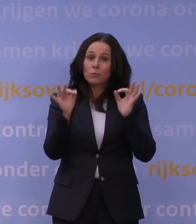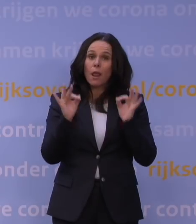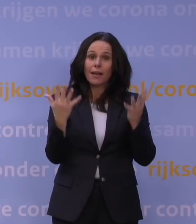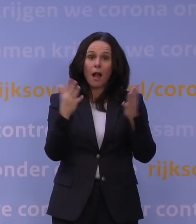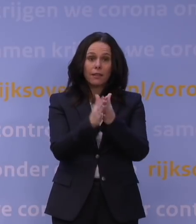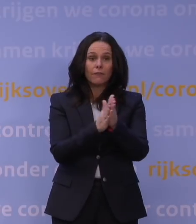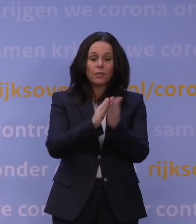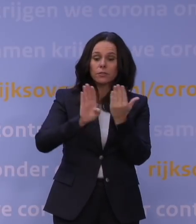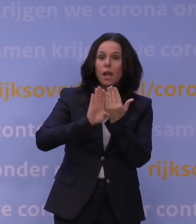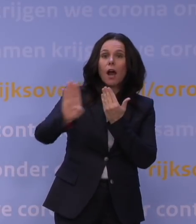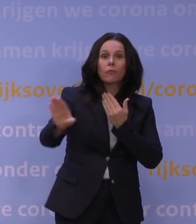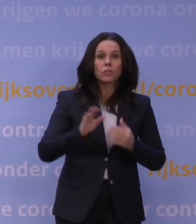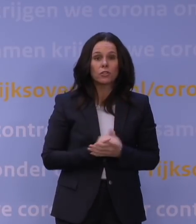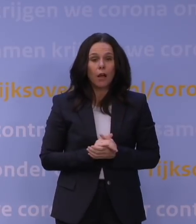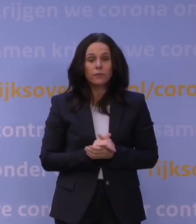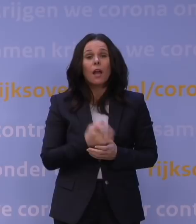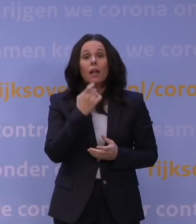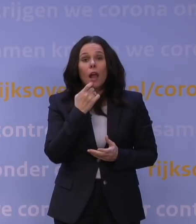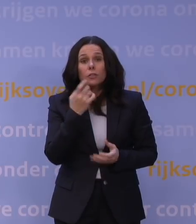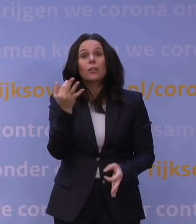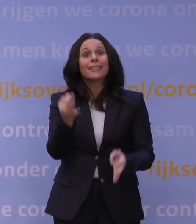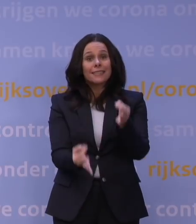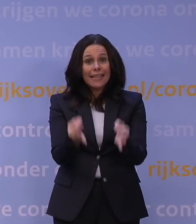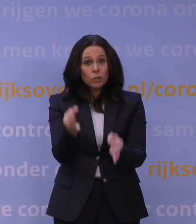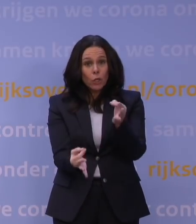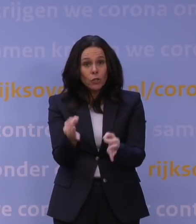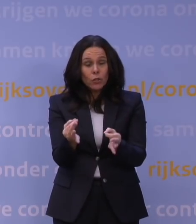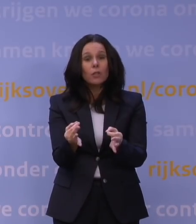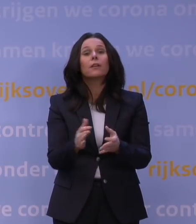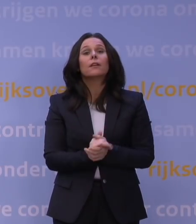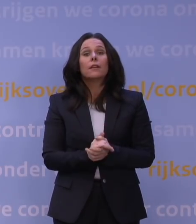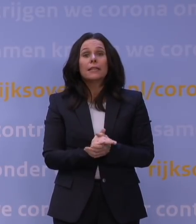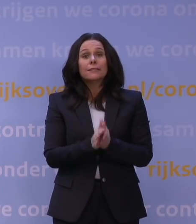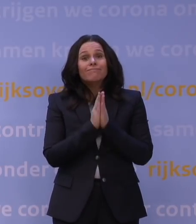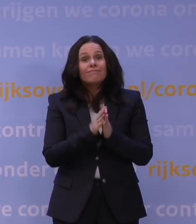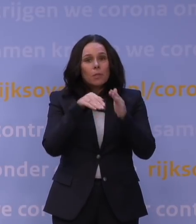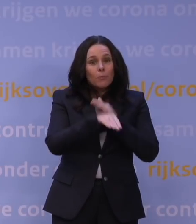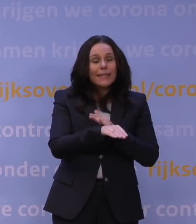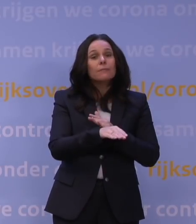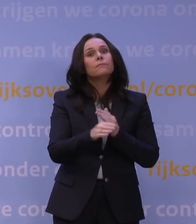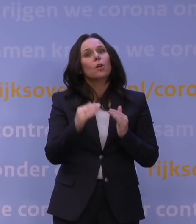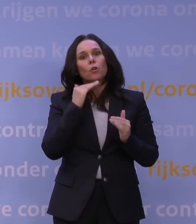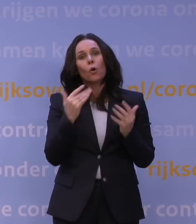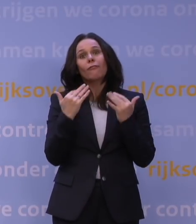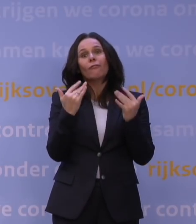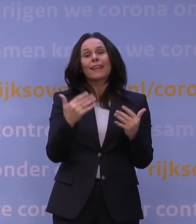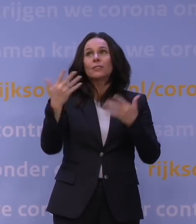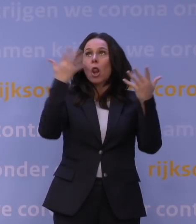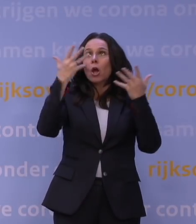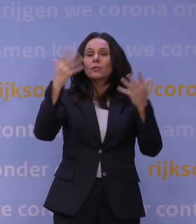afstand houden, testen bij klachten en zorg binnen alsjeblieft voor voldoende frisse lucht. De ventilatie.